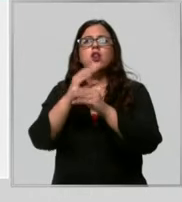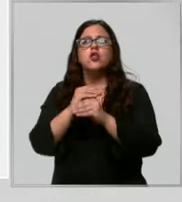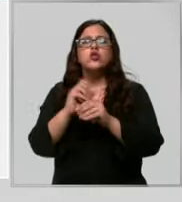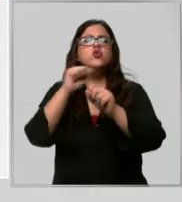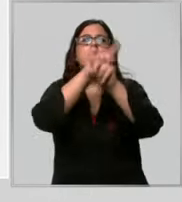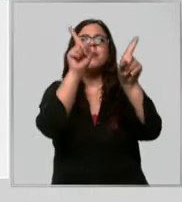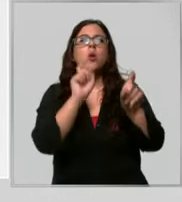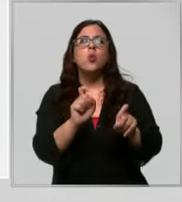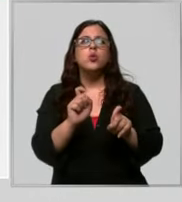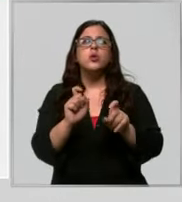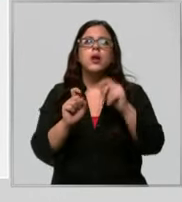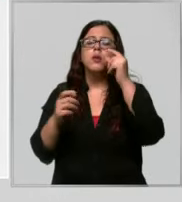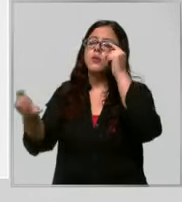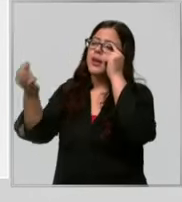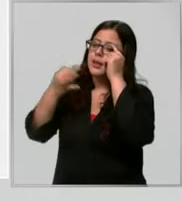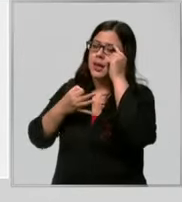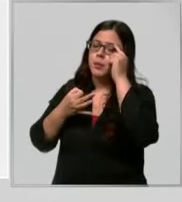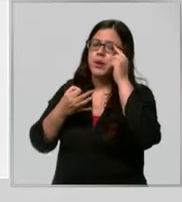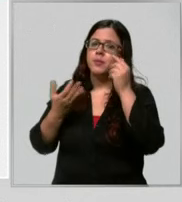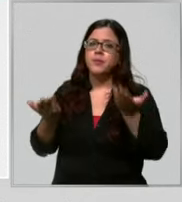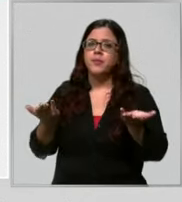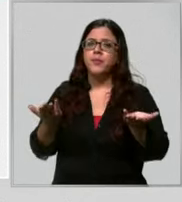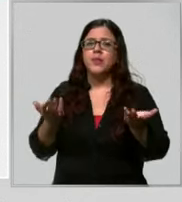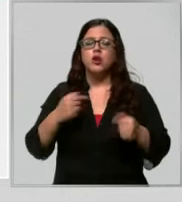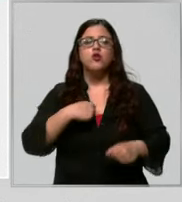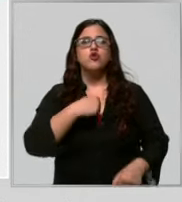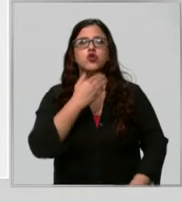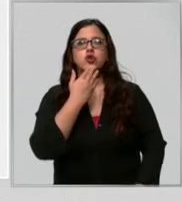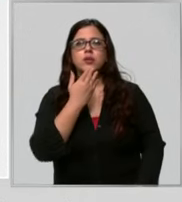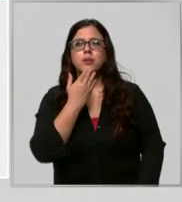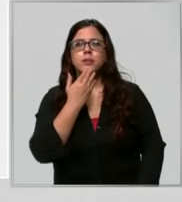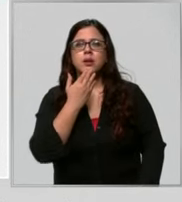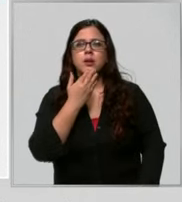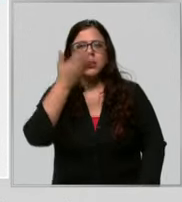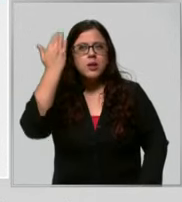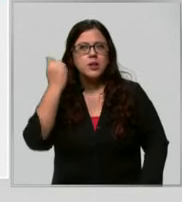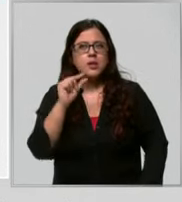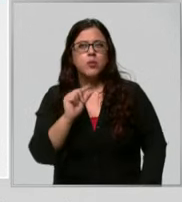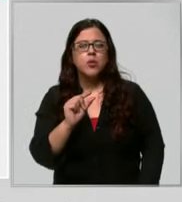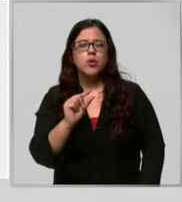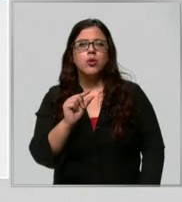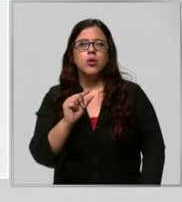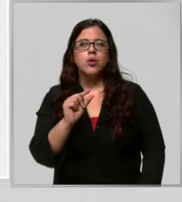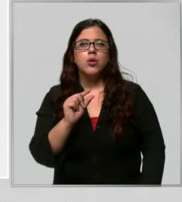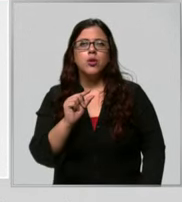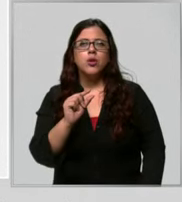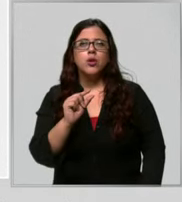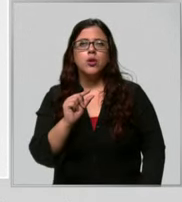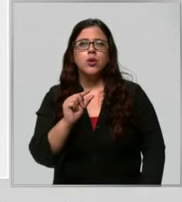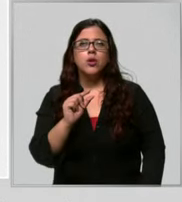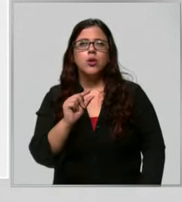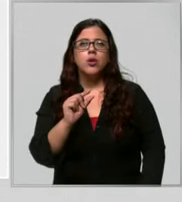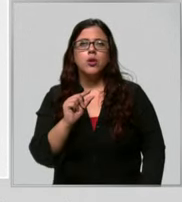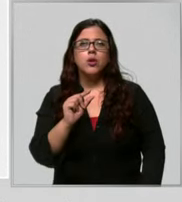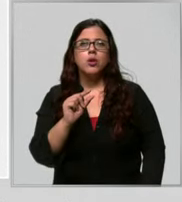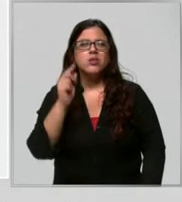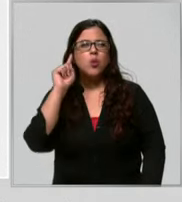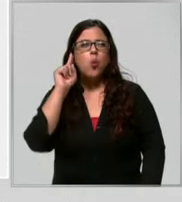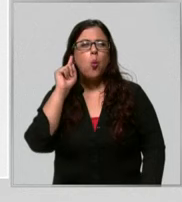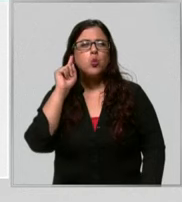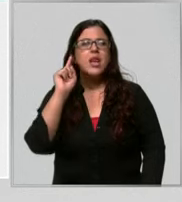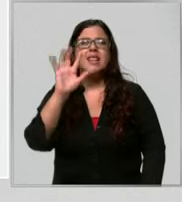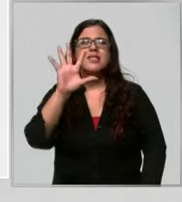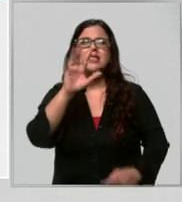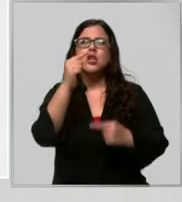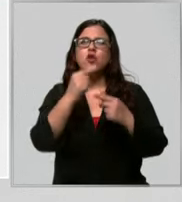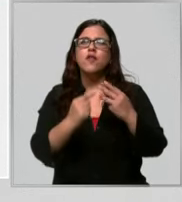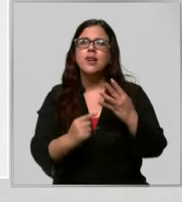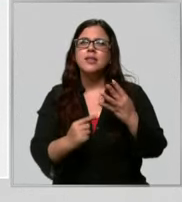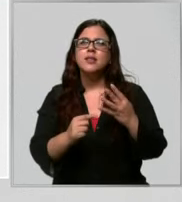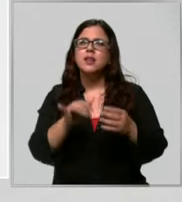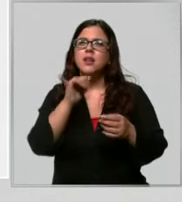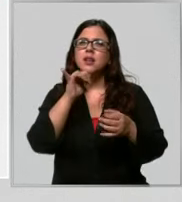consulta que yo cambié el hace poco a un iPhone 5s Y cómo se llama no estoy seguro pero contrat